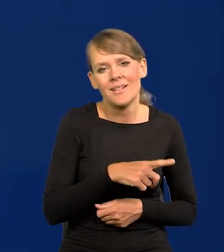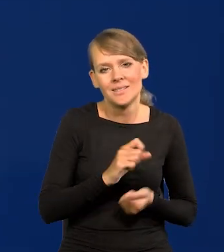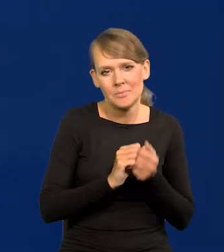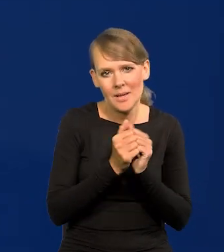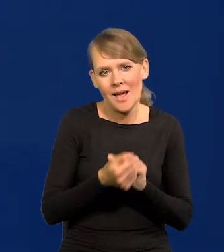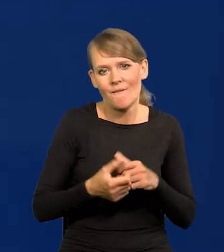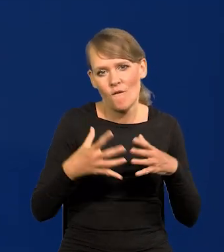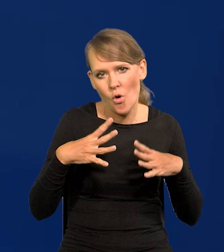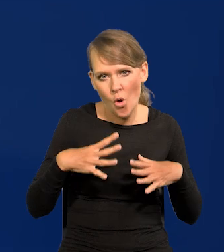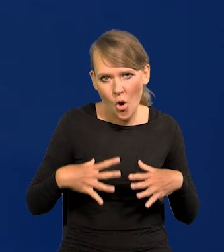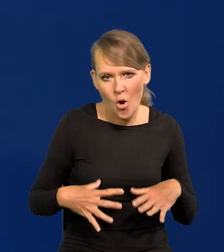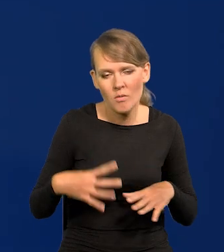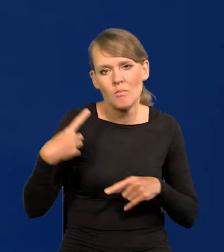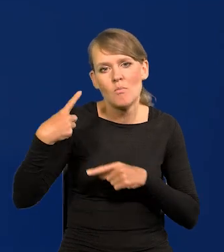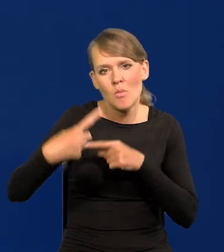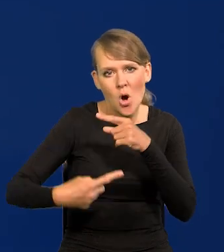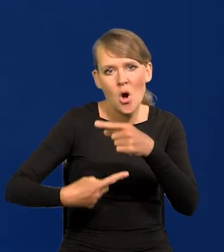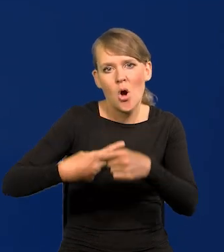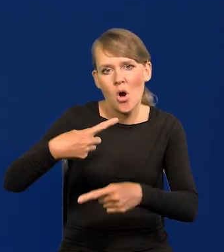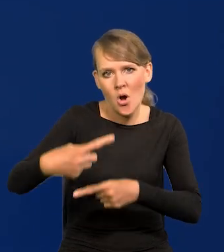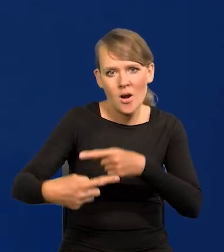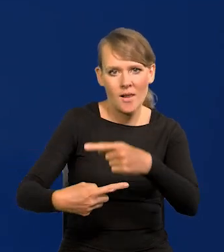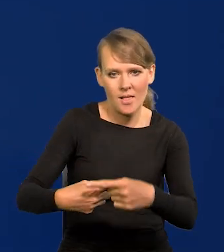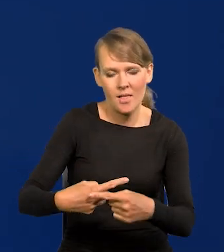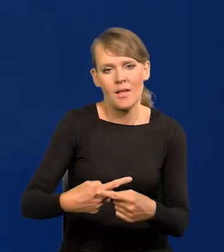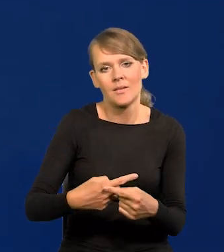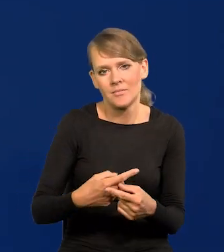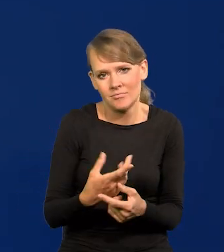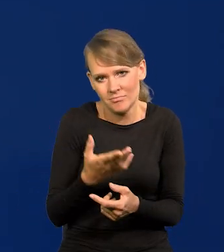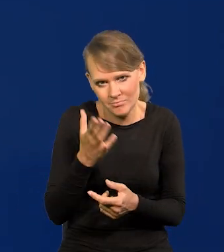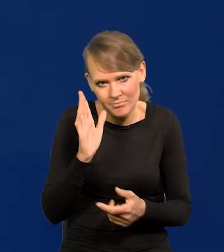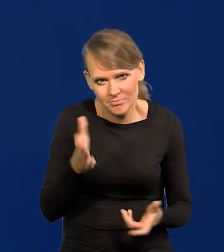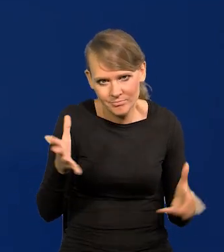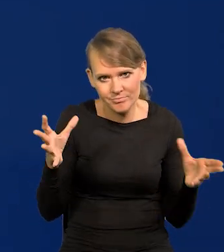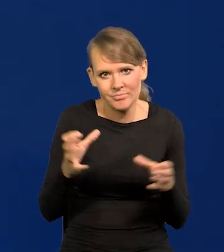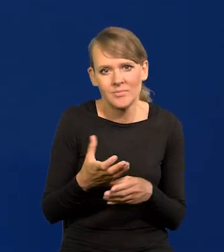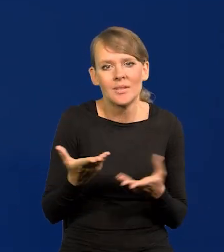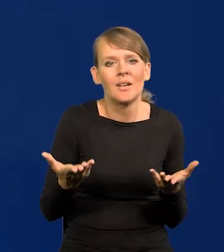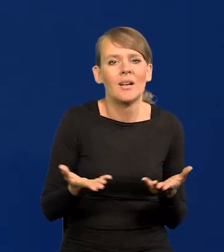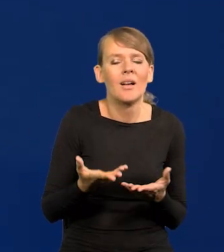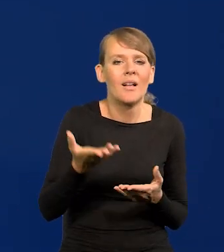także z pokolenia na pokolenie jest nieubłagane. Ile to cywilizacji na Ziemi już było,